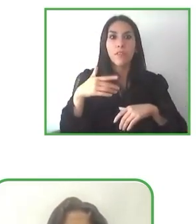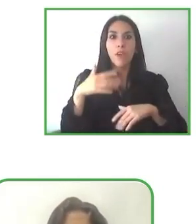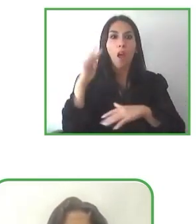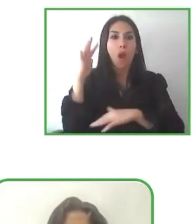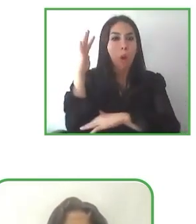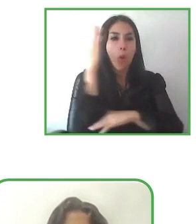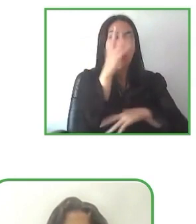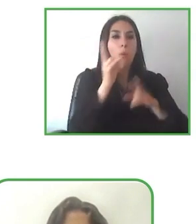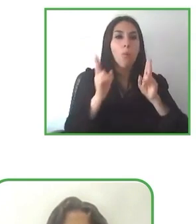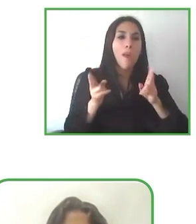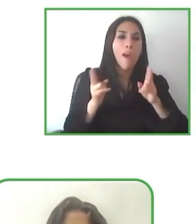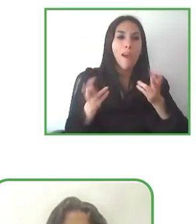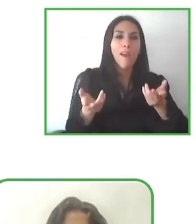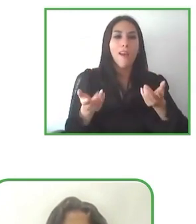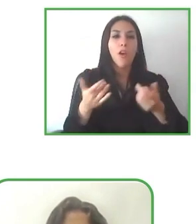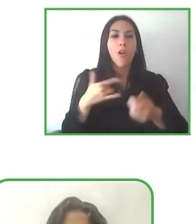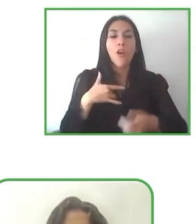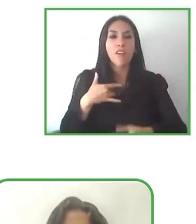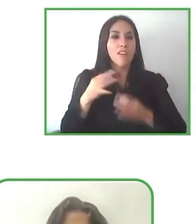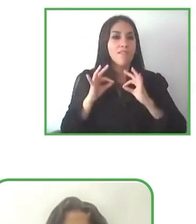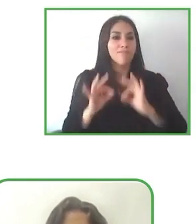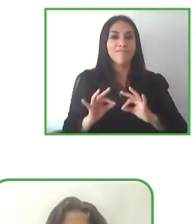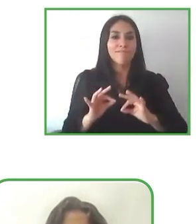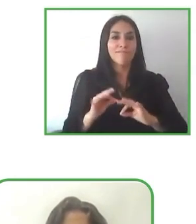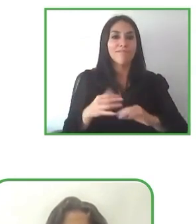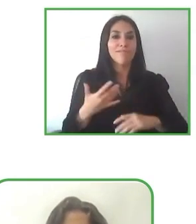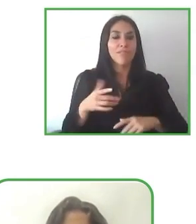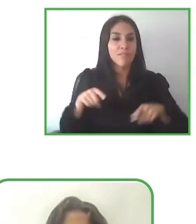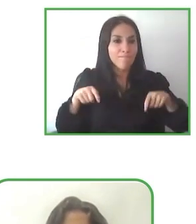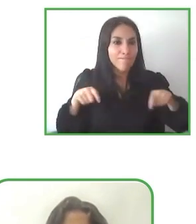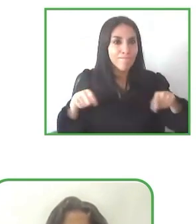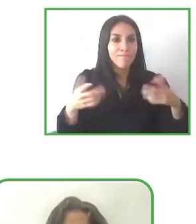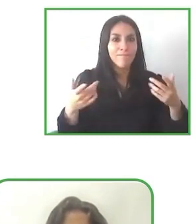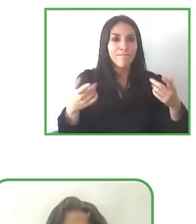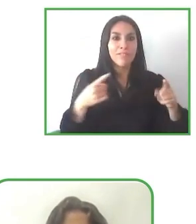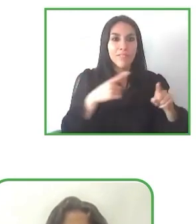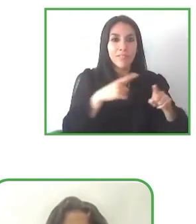después de lo que escuchamos en este maravilloso evento y esperamos encontrar